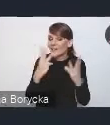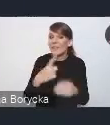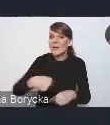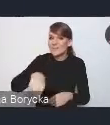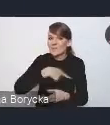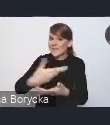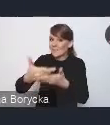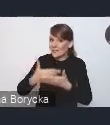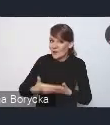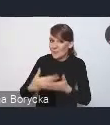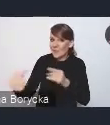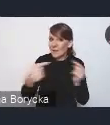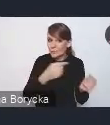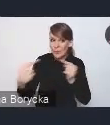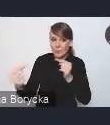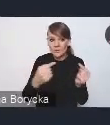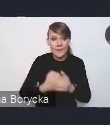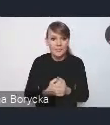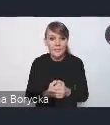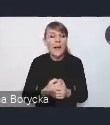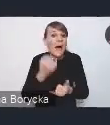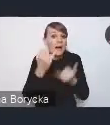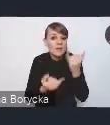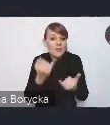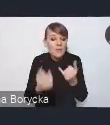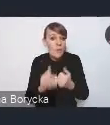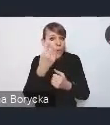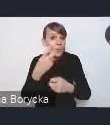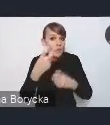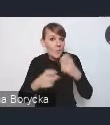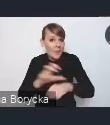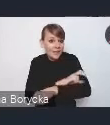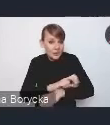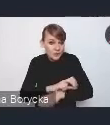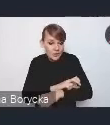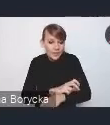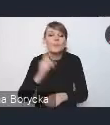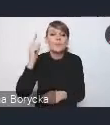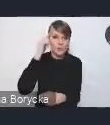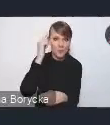Gdyby były jakieś problemy techniczne, to jak zwykle przypominamy o tym, że mamy na pokładzie osoby,